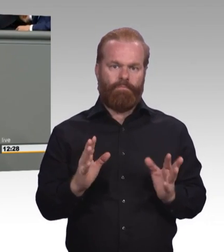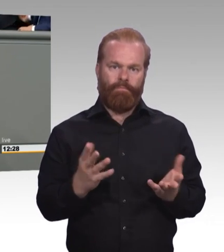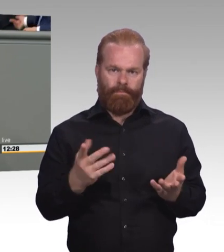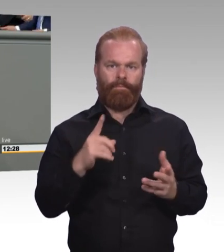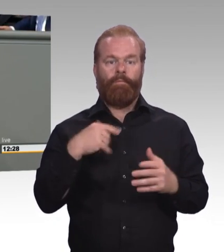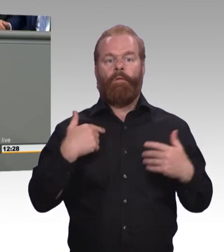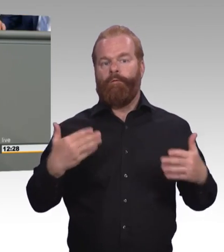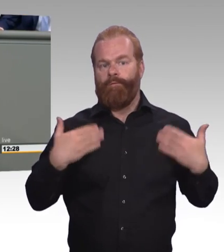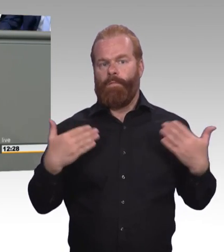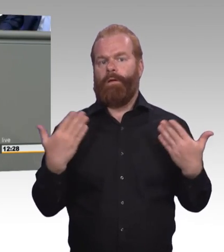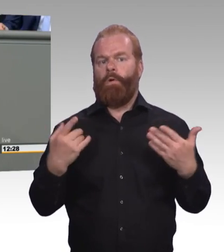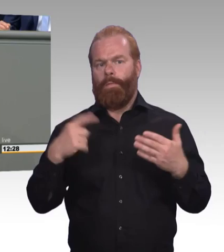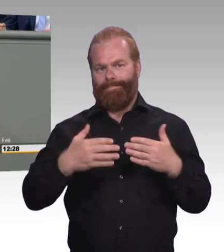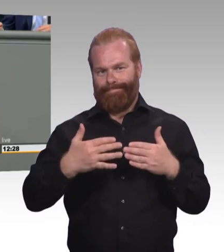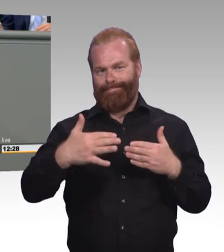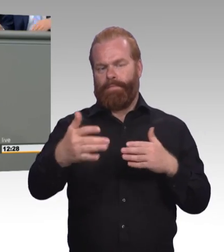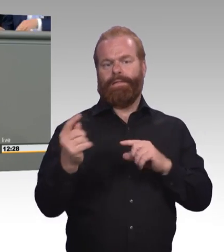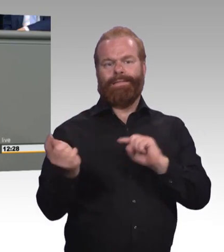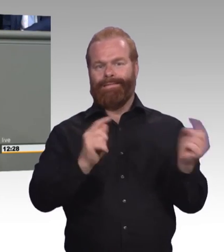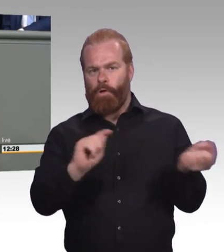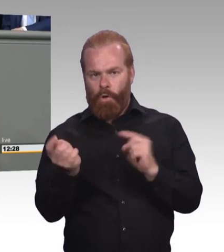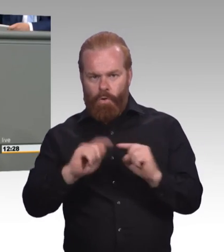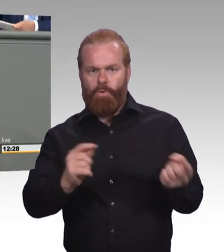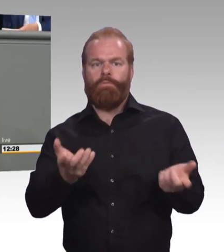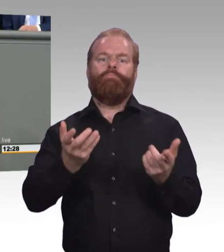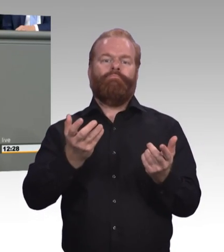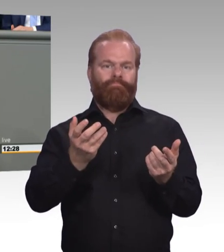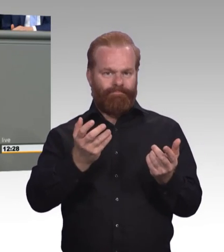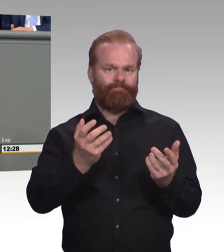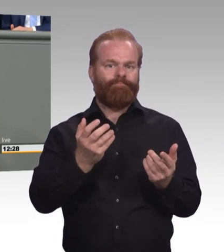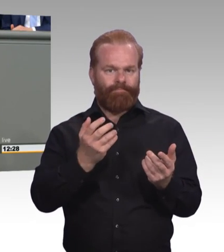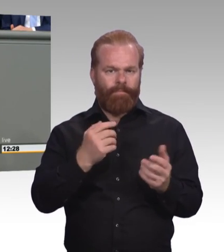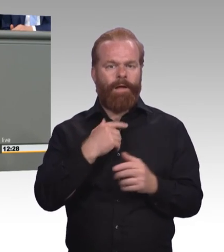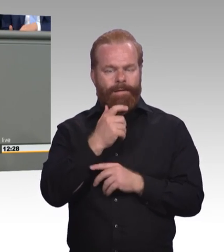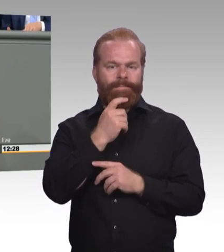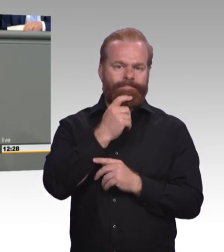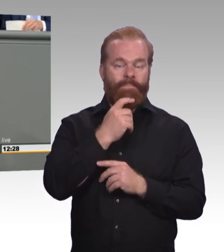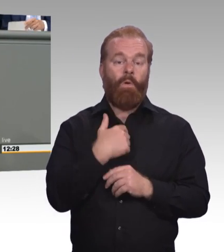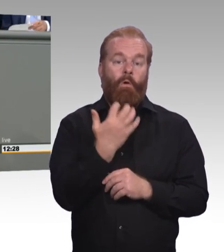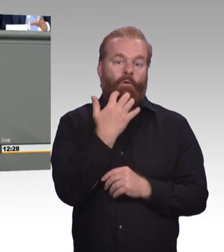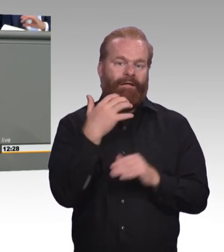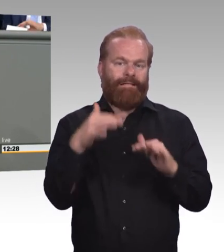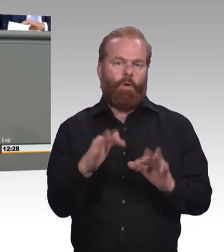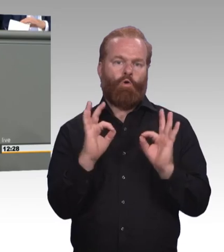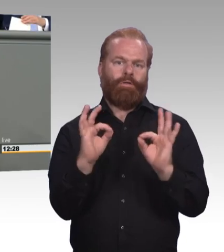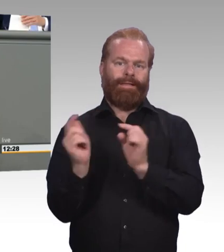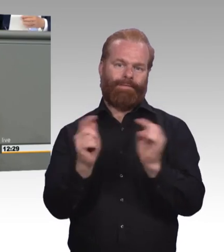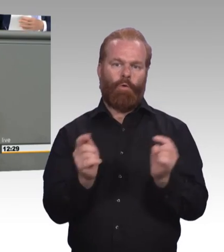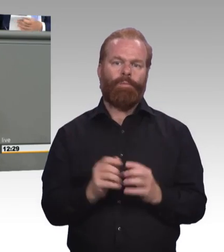Nämlich, dass wir den jungen Menschen zeigen, dass die berufliche Ausbildung auch weiterhin für uns ein echtes Erfolgsmodell ist. Vielen Dank!